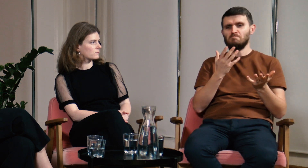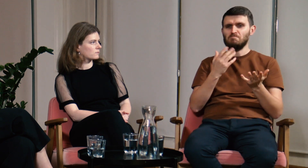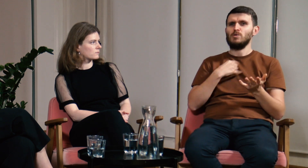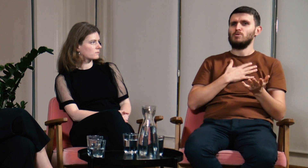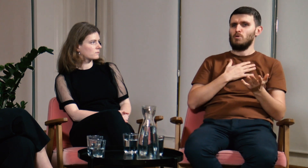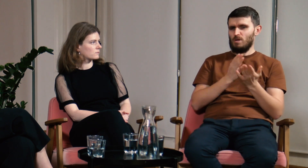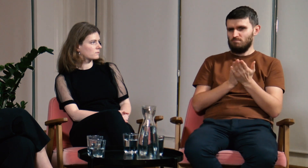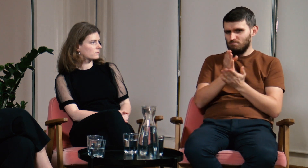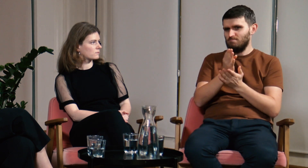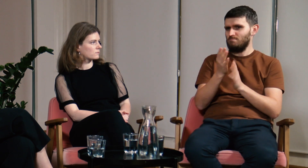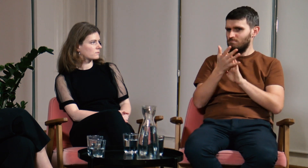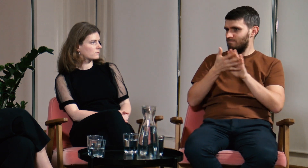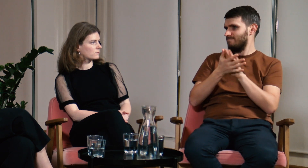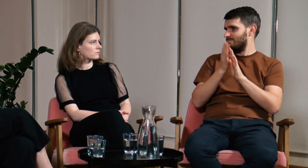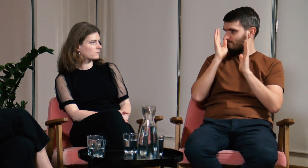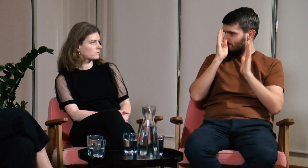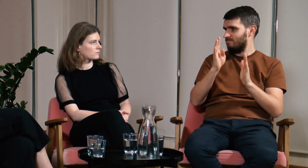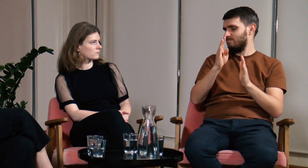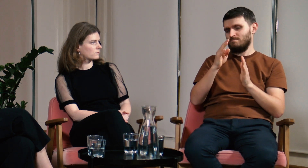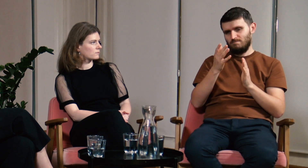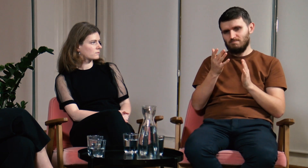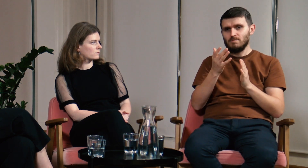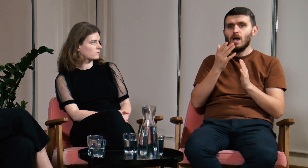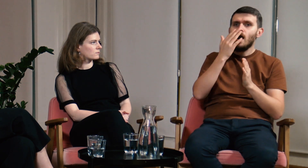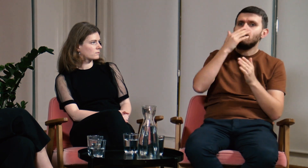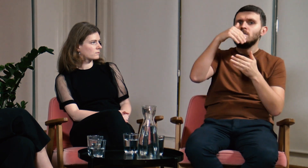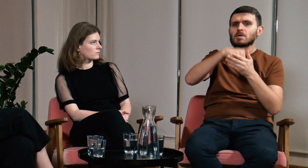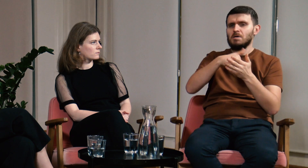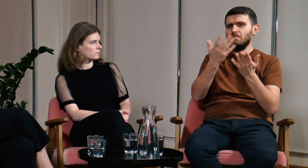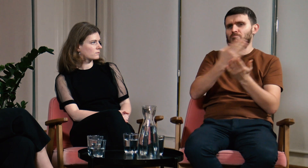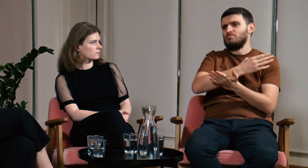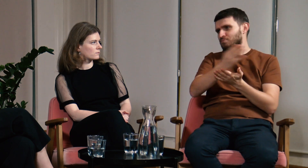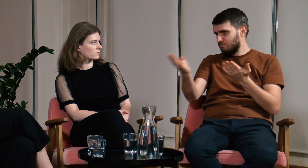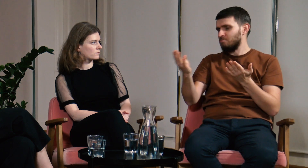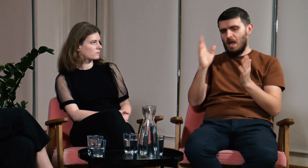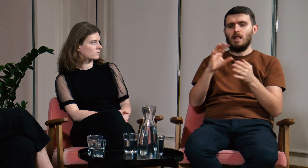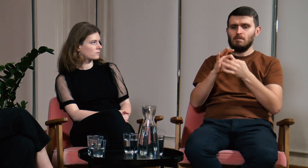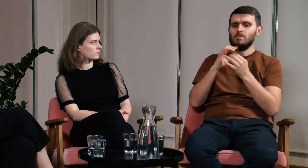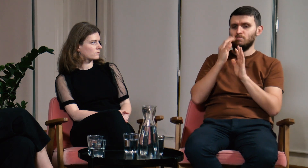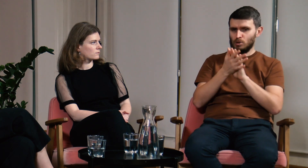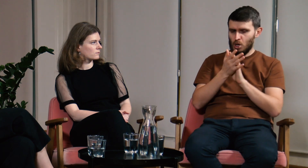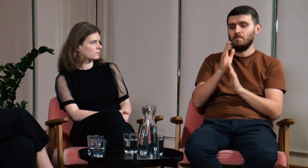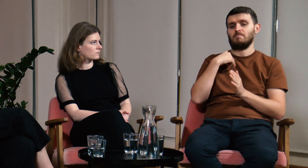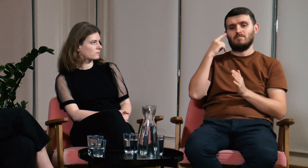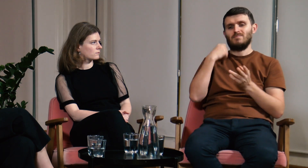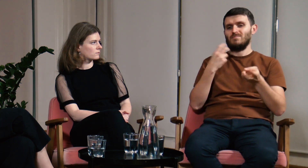że swoją przyszłość wiązać chcę z językiem migowym. Nie byłem pewien na czym konkretnie się skupię, ale wiedziałem, że będzie to związane z PJM.